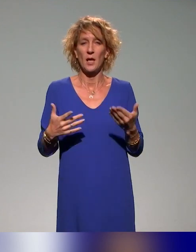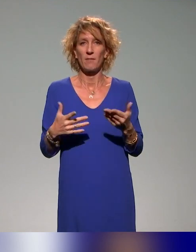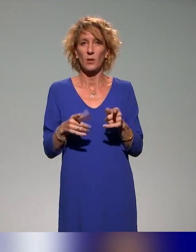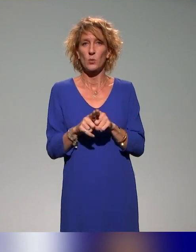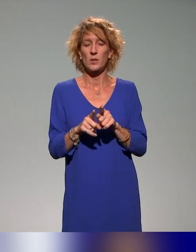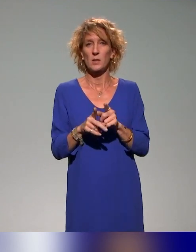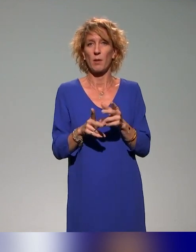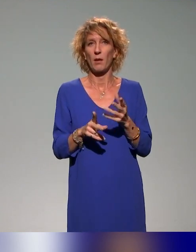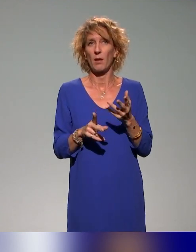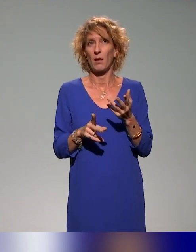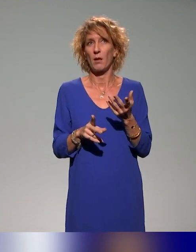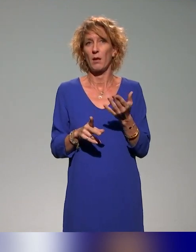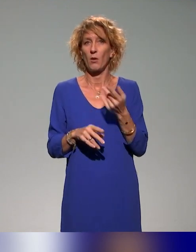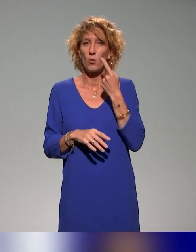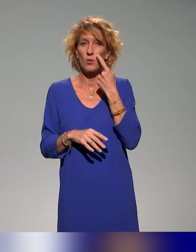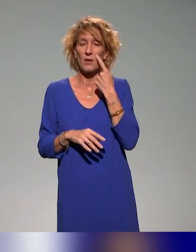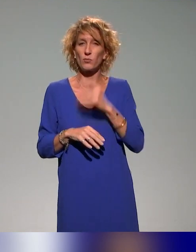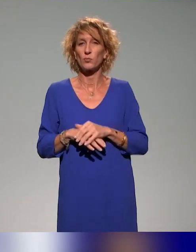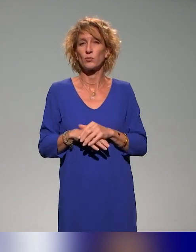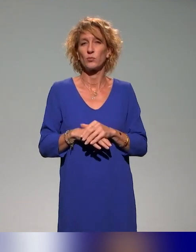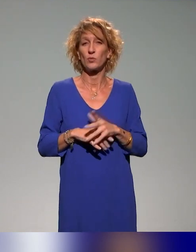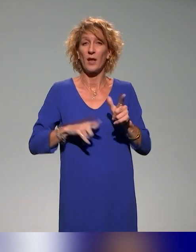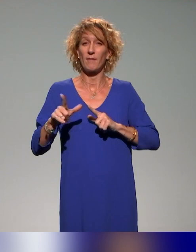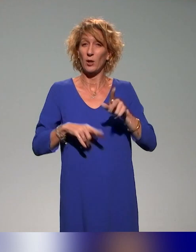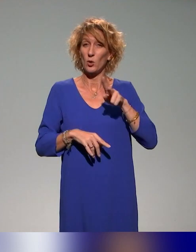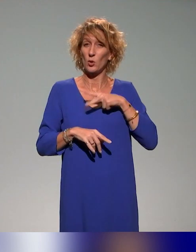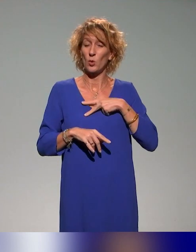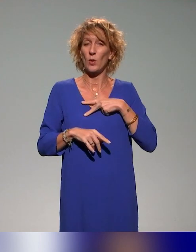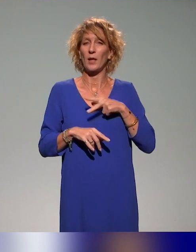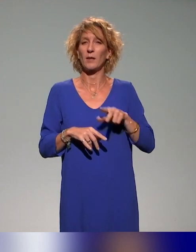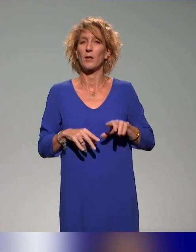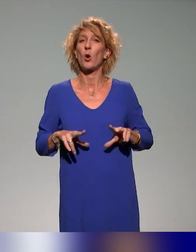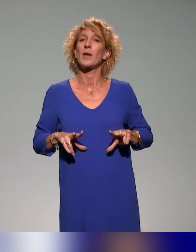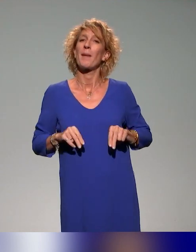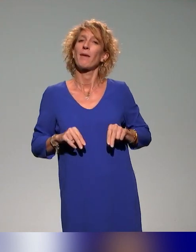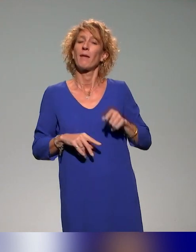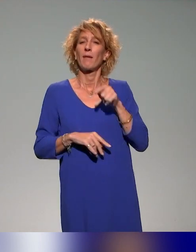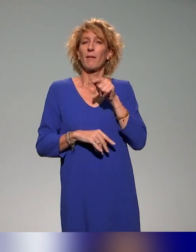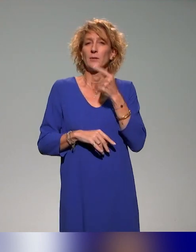là, on l'a vu chez nos collègues au Québec, en tout cas dans la